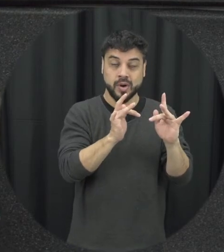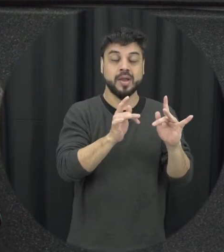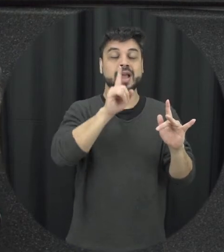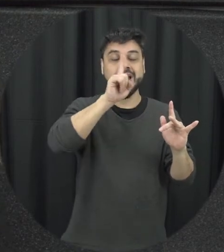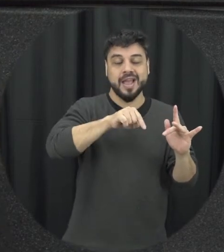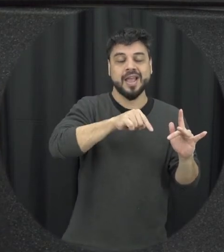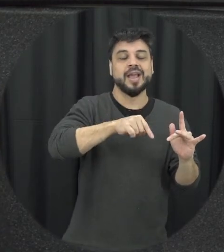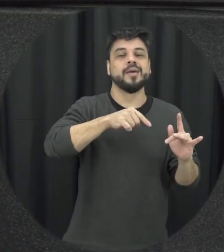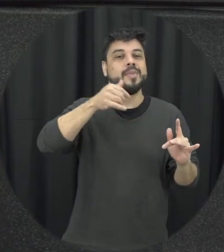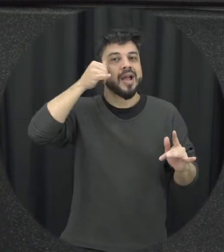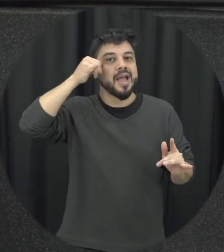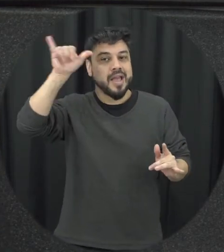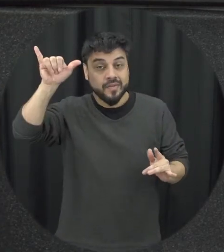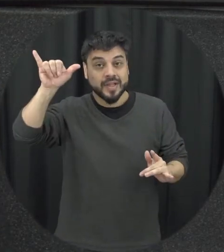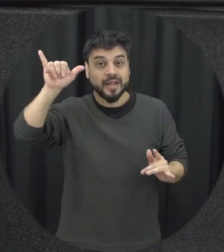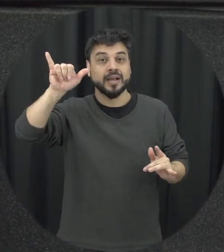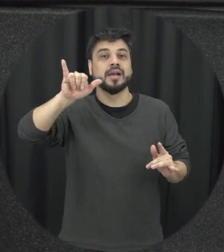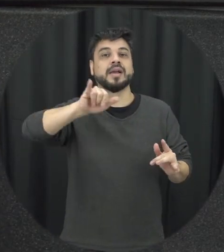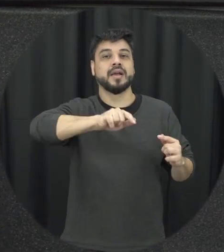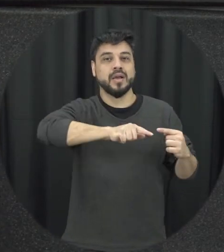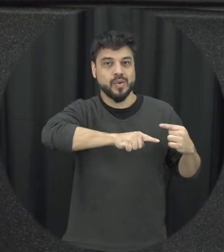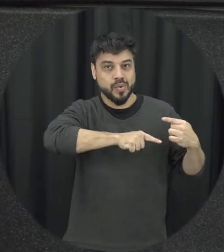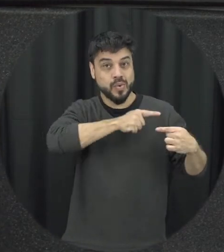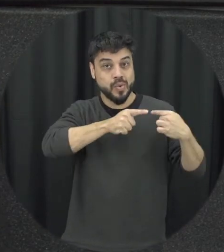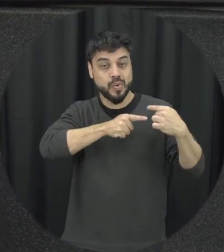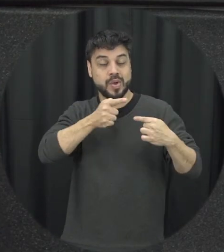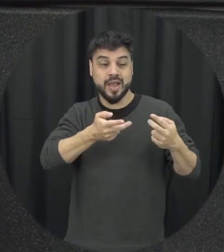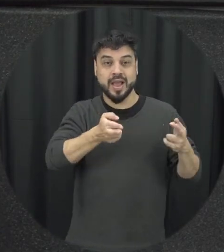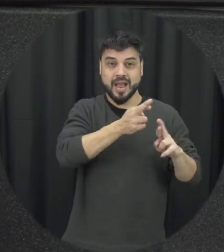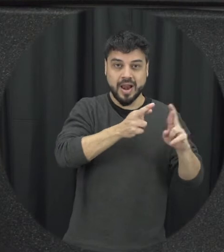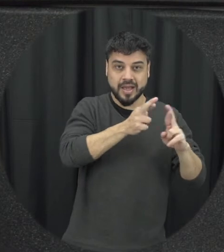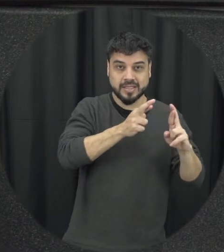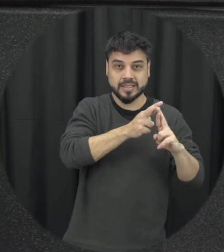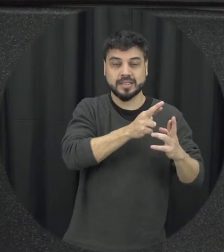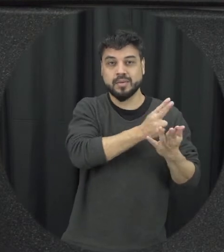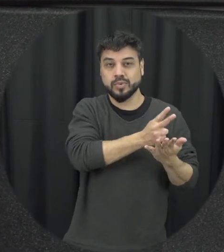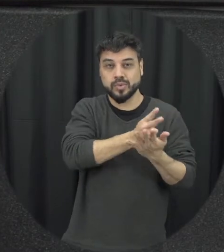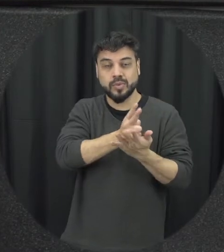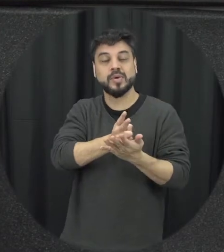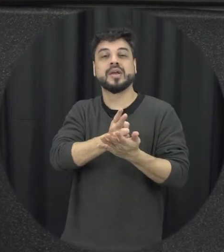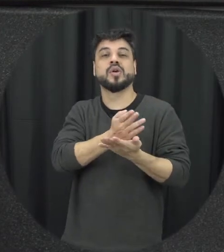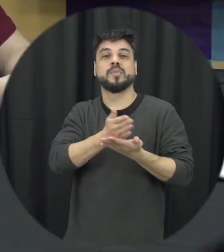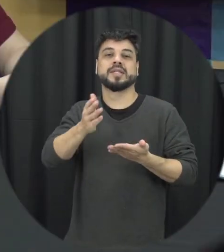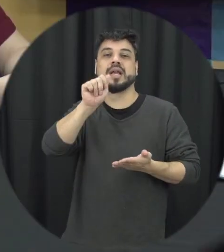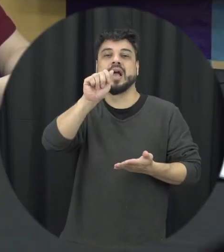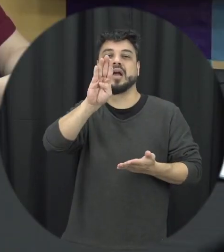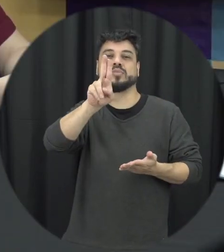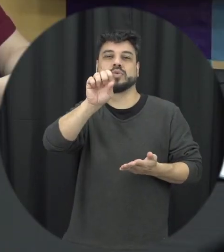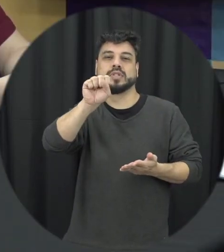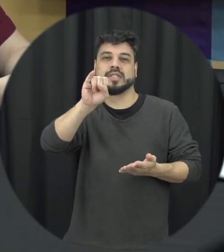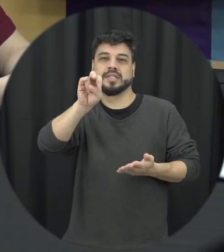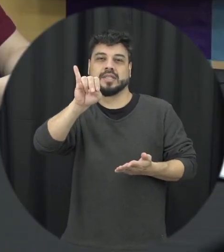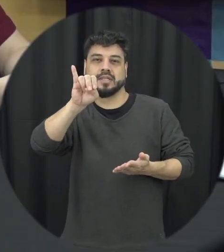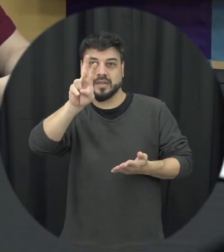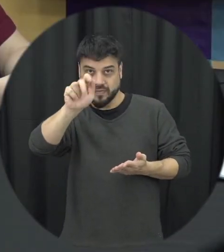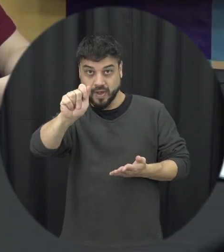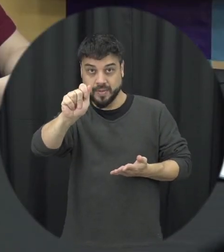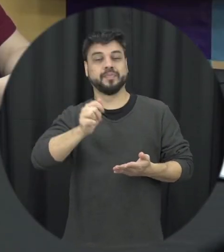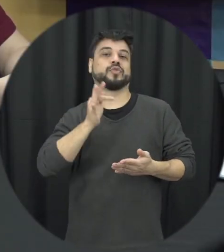ir evitar e o que é essas relações se tornem aí abusivas no futuro vamos dizer assim então